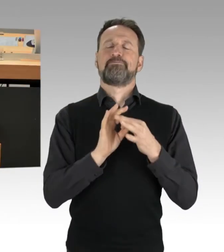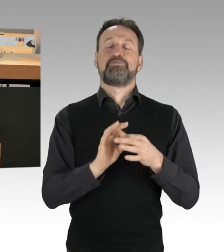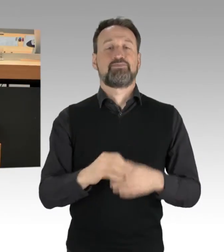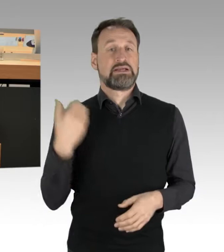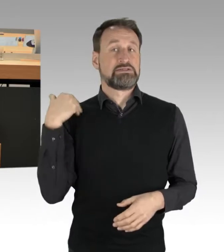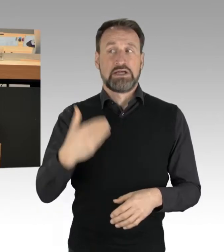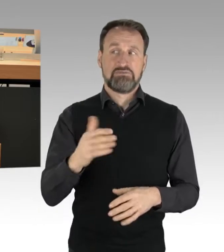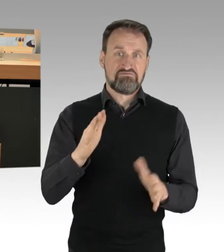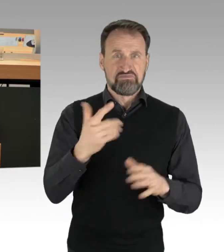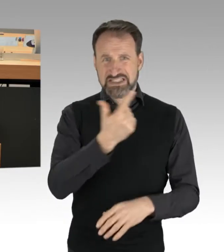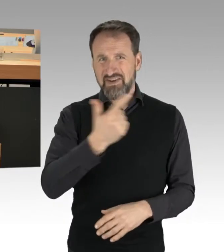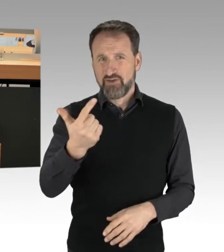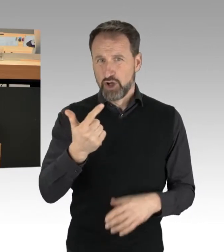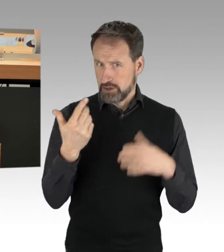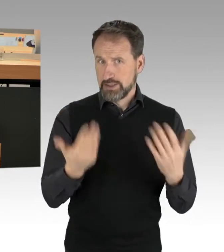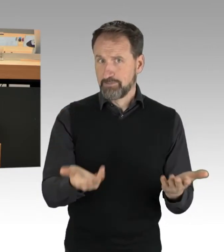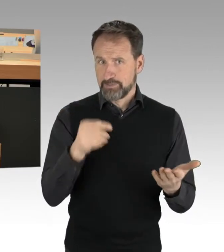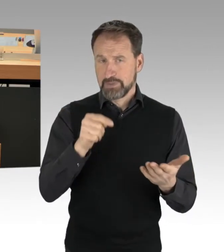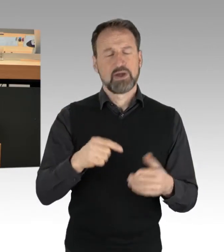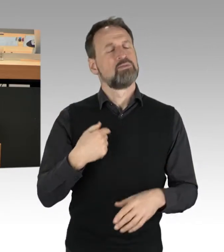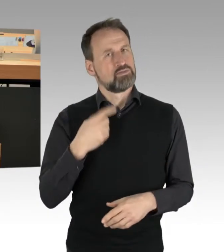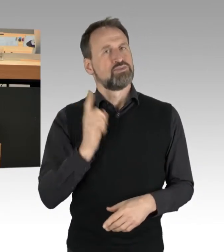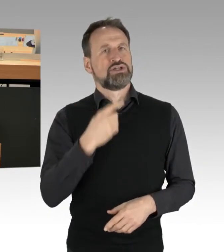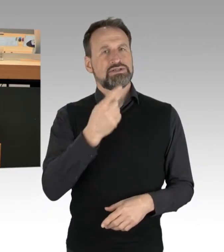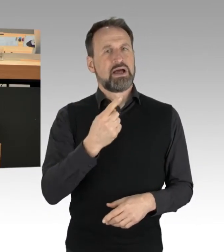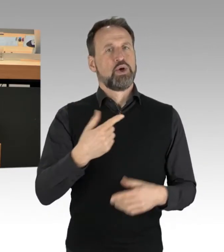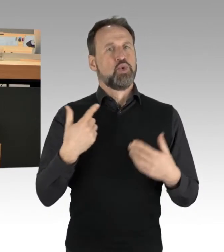Hier gibt es einen gefährlichen Eingriff in den Straßenverkehr.